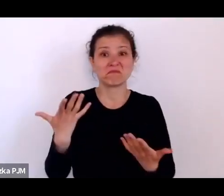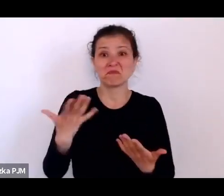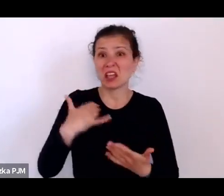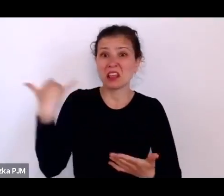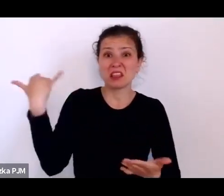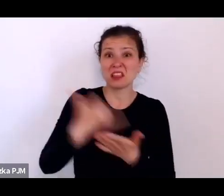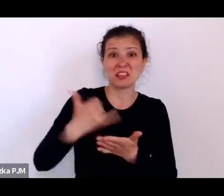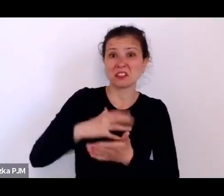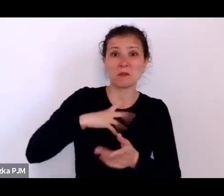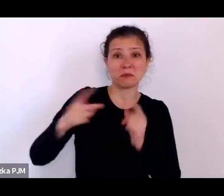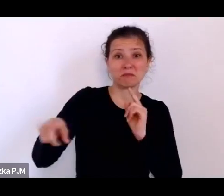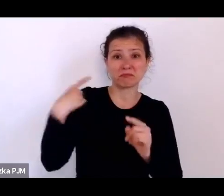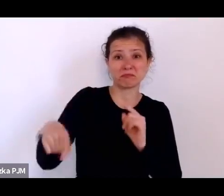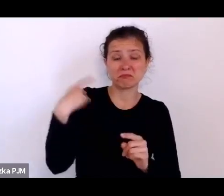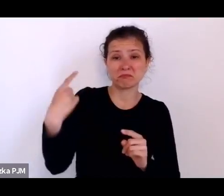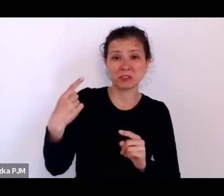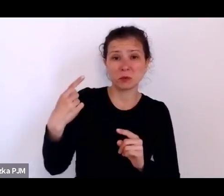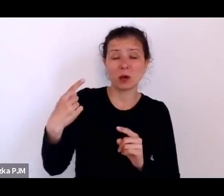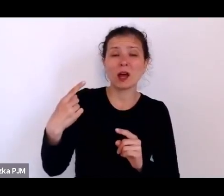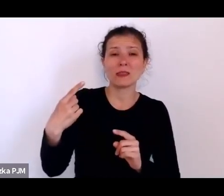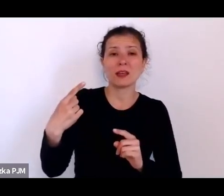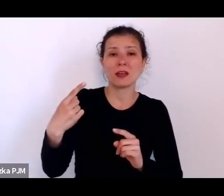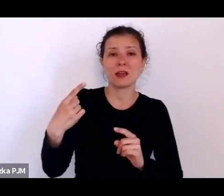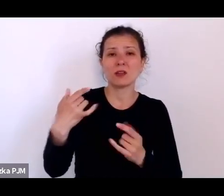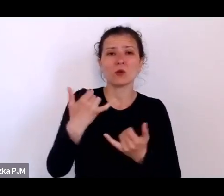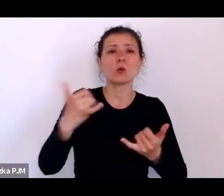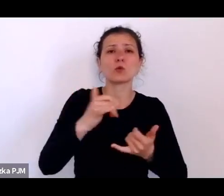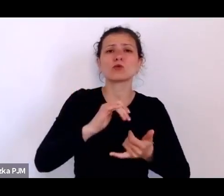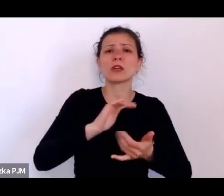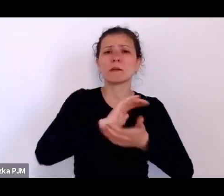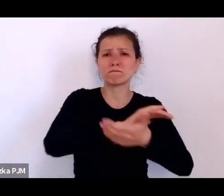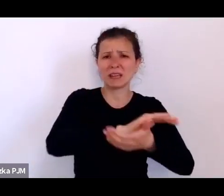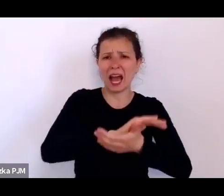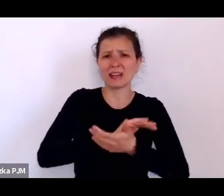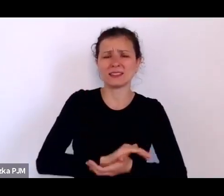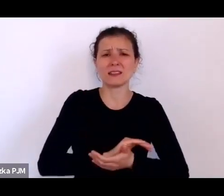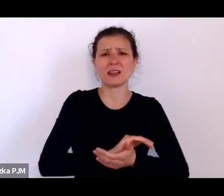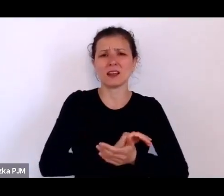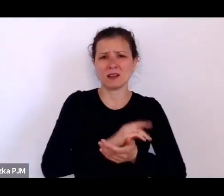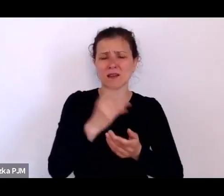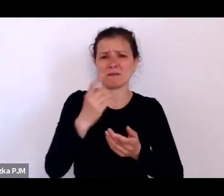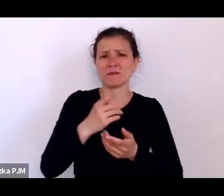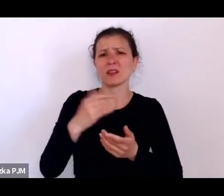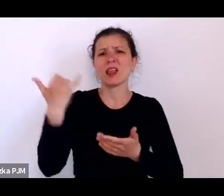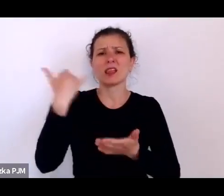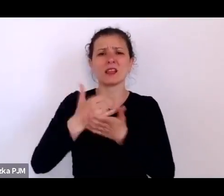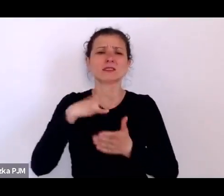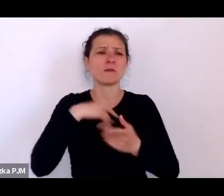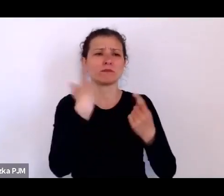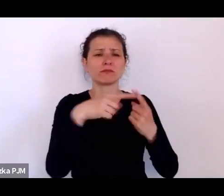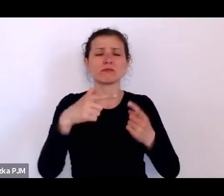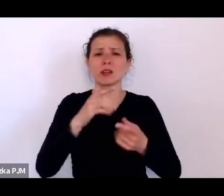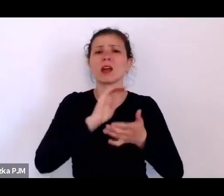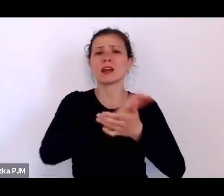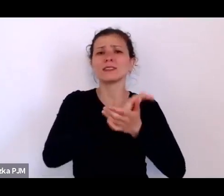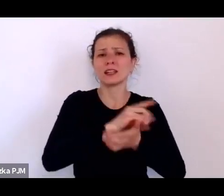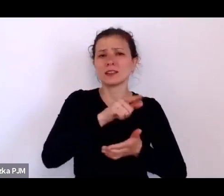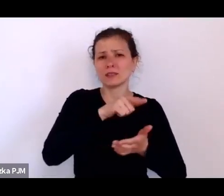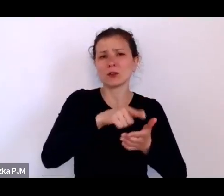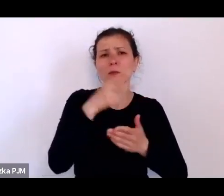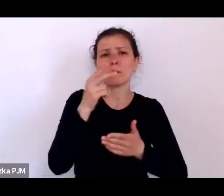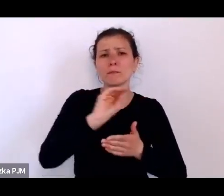do różnych pism, które jakoś podejmowały taką problematykę, że jak to, przecież wiadomo, że